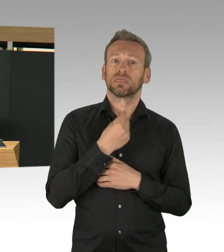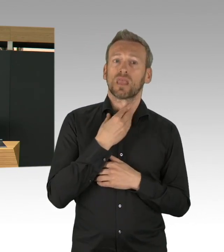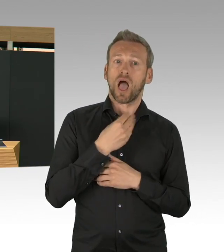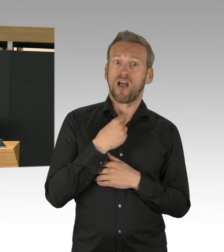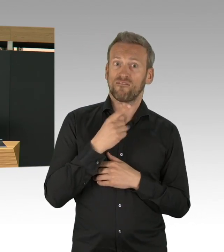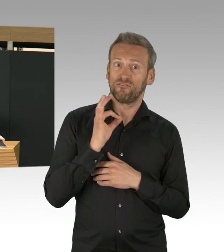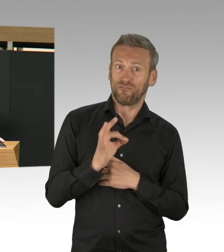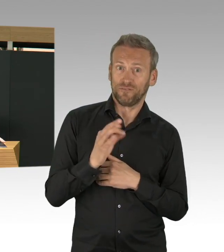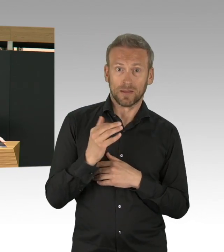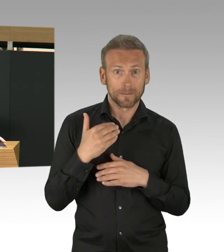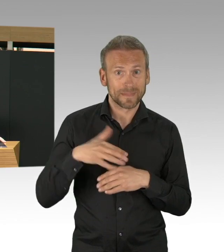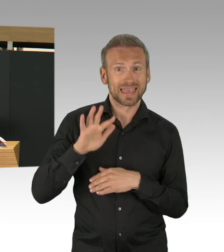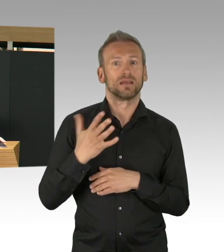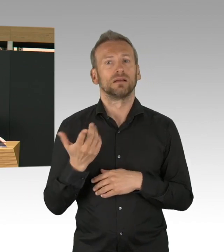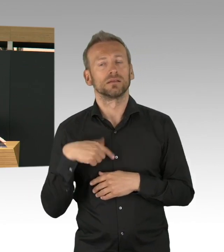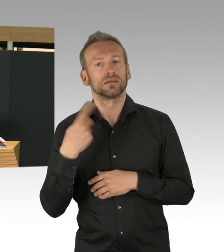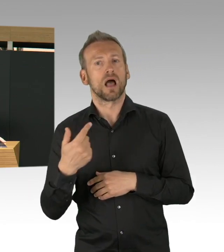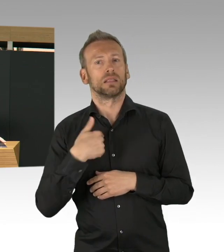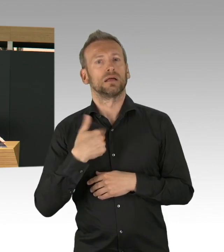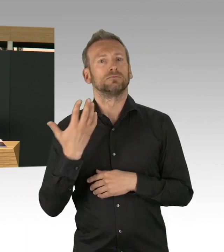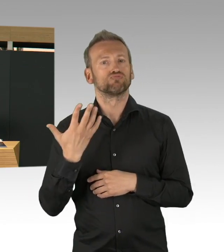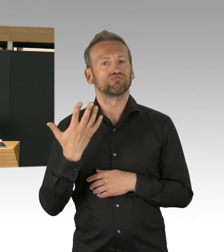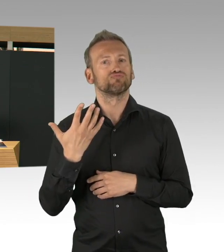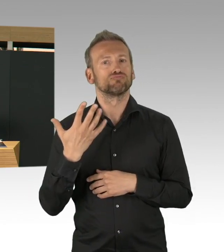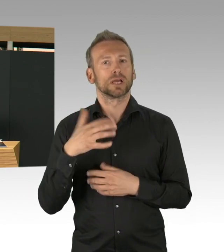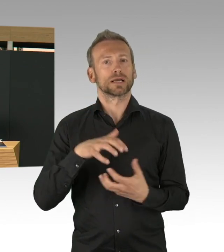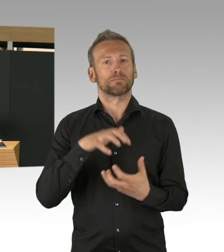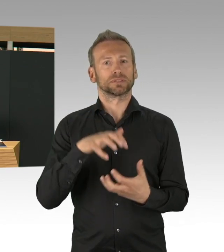und nur für diesen Fall haben wir dann letztendlich beschlossen